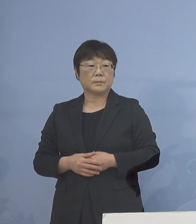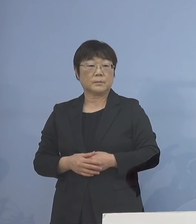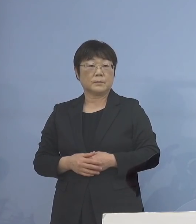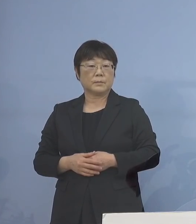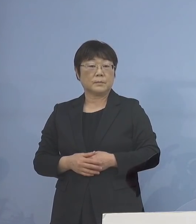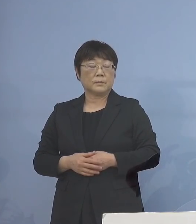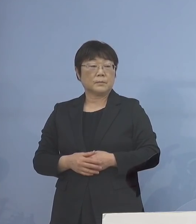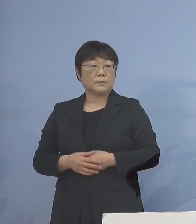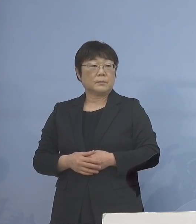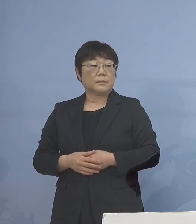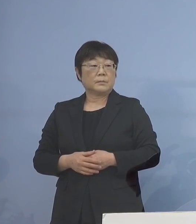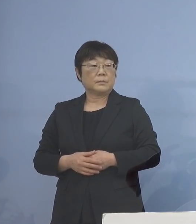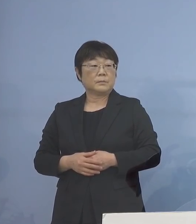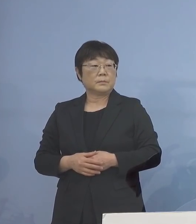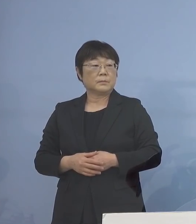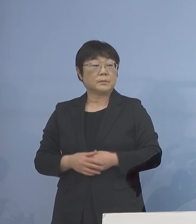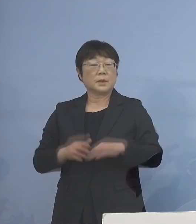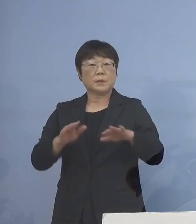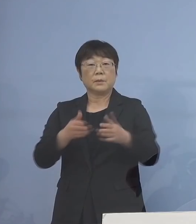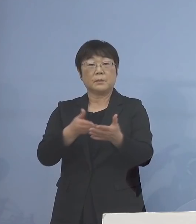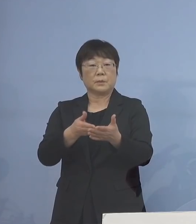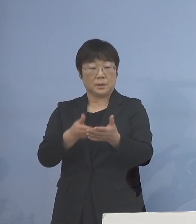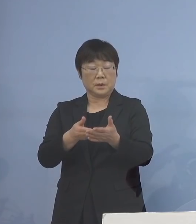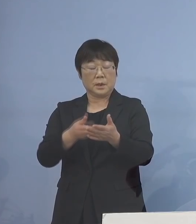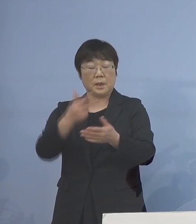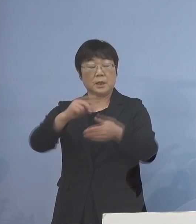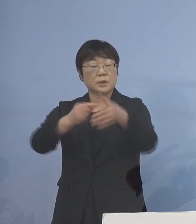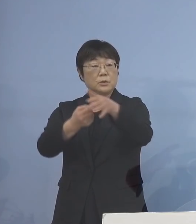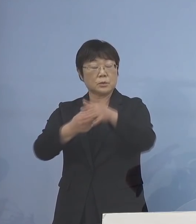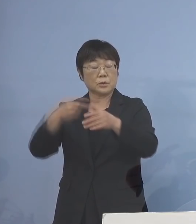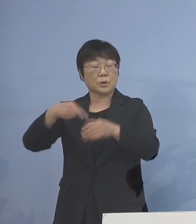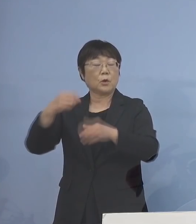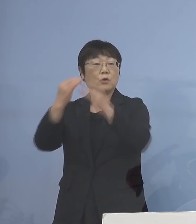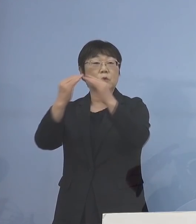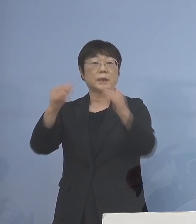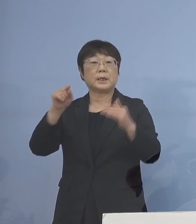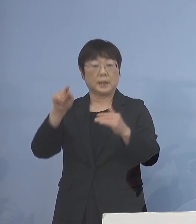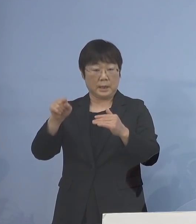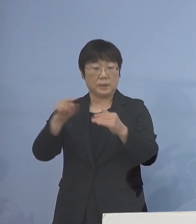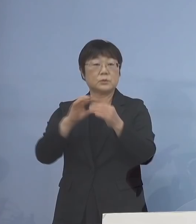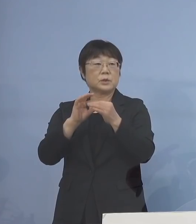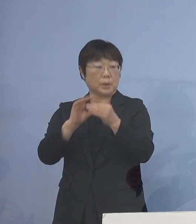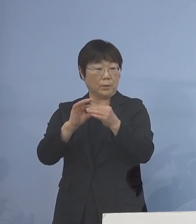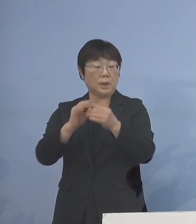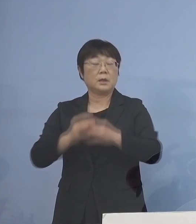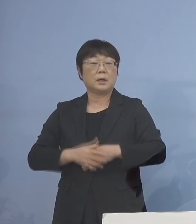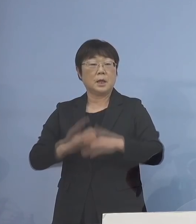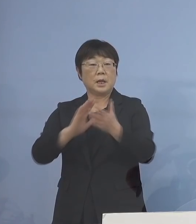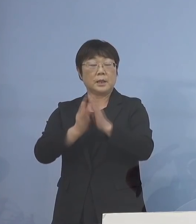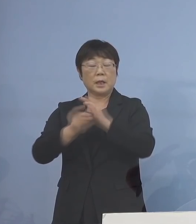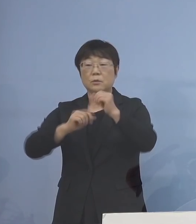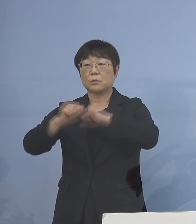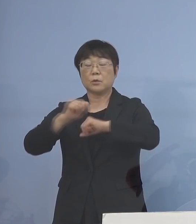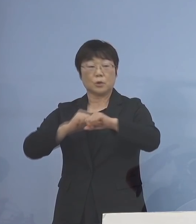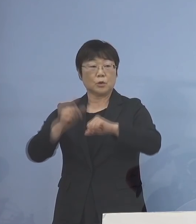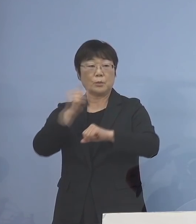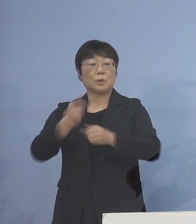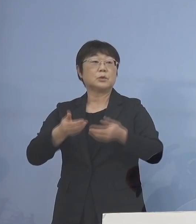そして、今も申し上げたように 市町村の教育委員会 こちらにも県の取組を 紹介させていただき